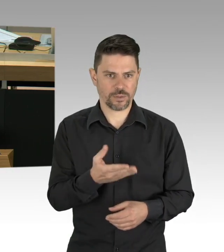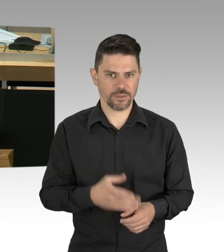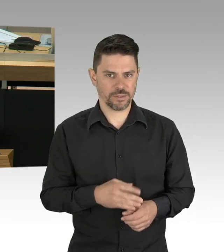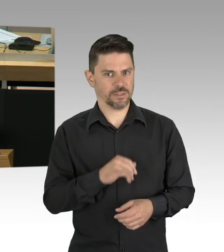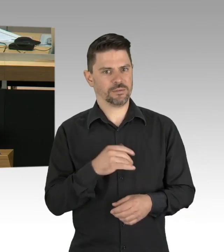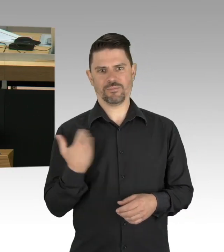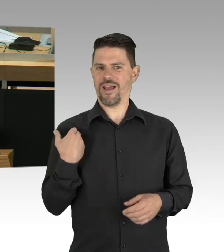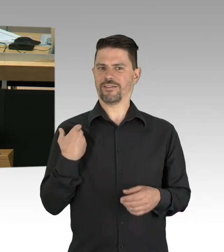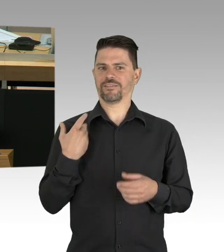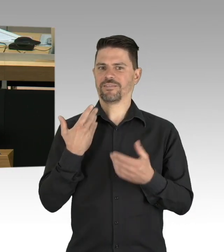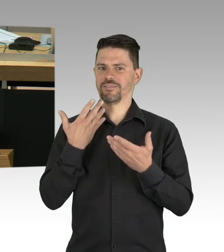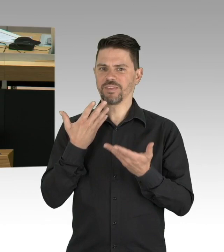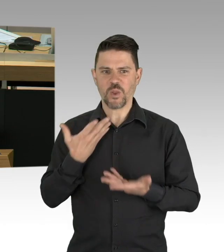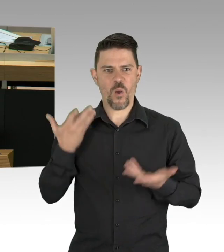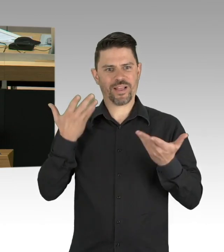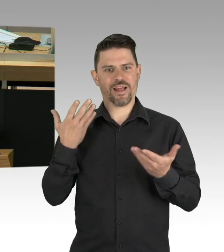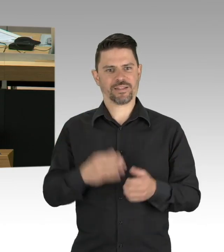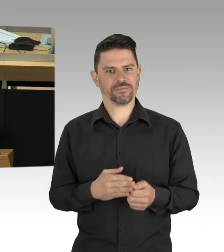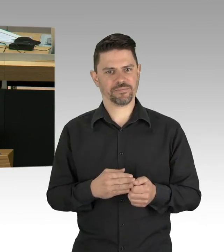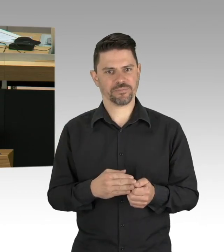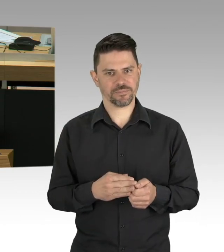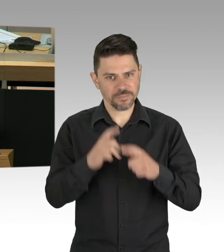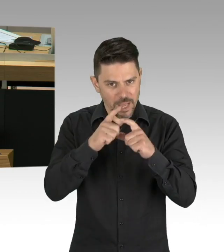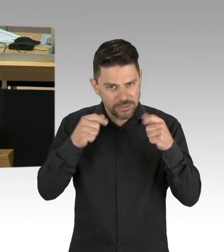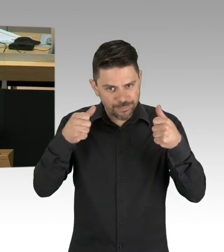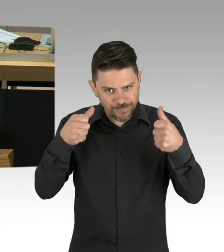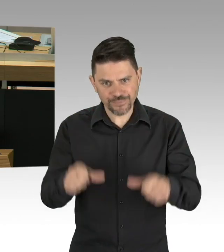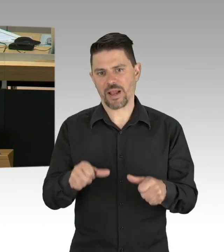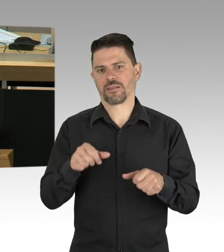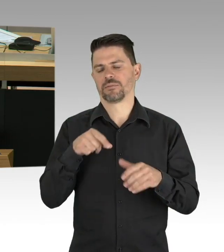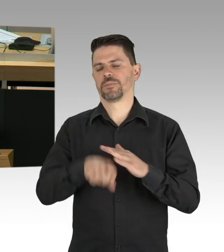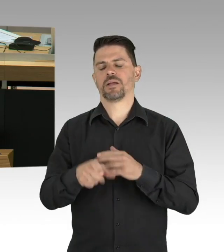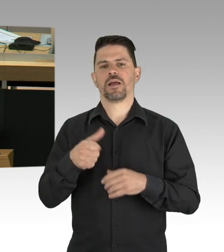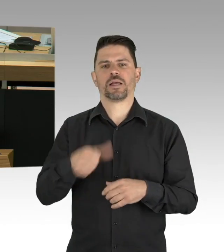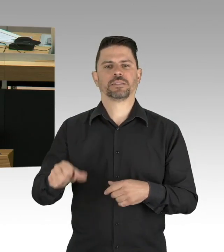dazu gezwungen, das ist also Ihre erfolgreiche Politik,